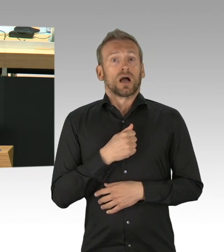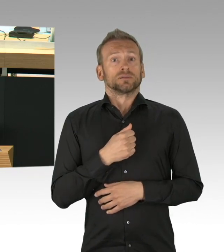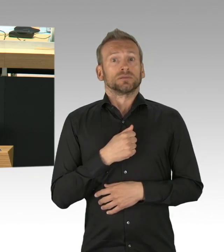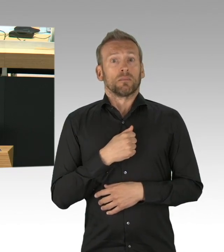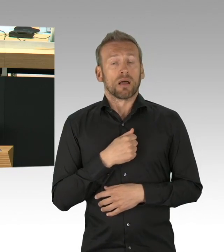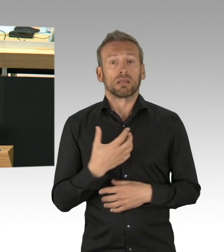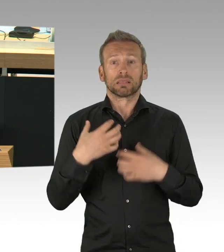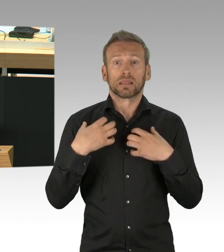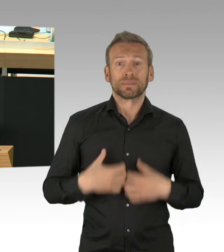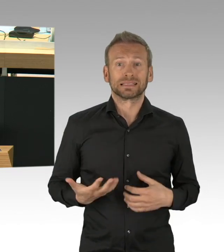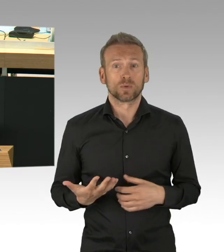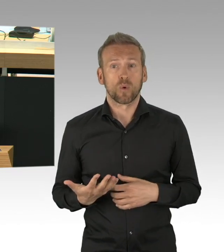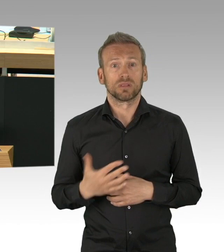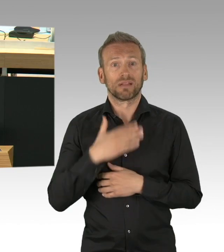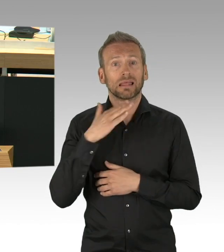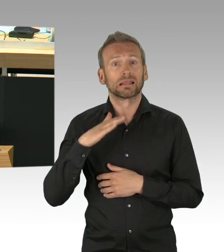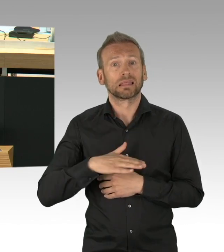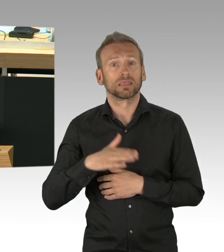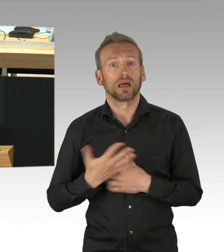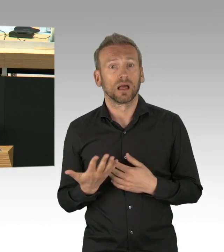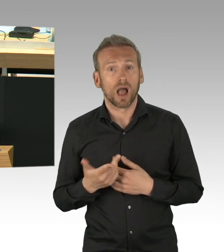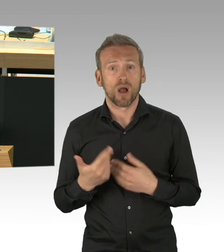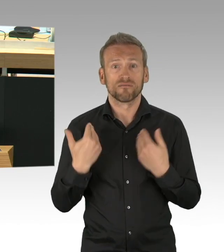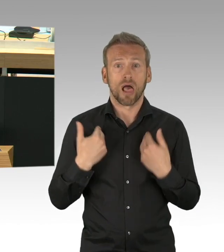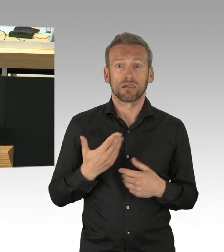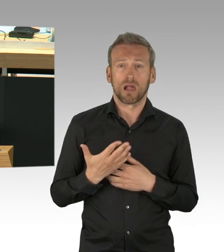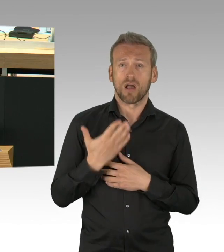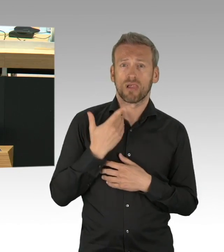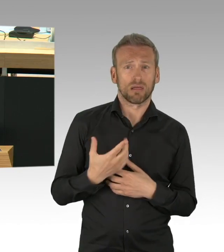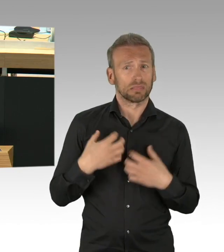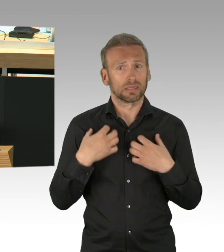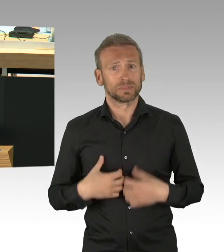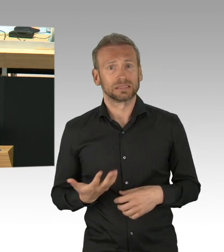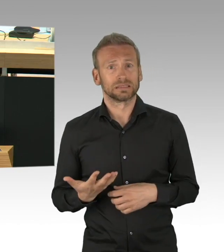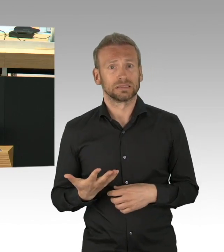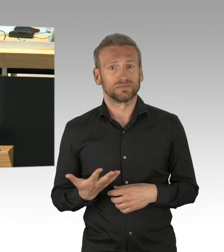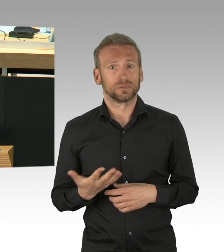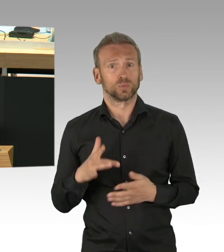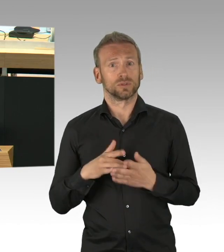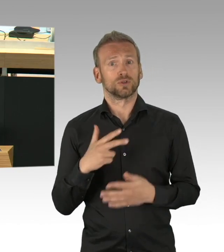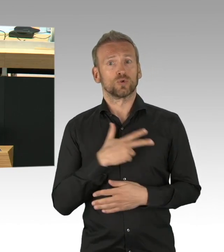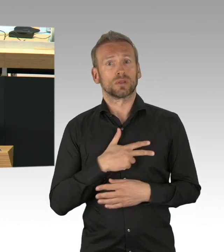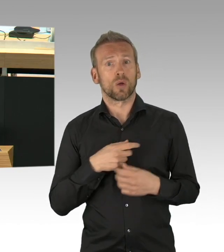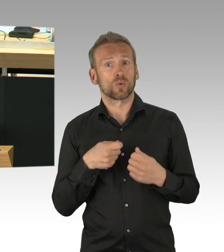verfallen in eine Lethargie der Perspektivlosigkeit, da sie wahrscheinlich die letzten sein werden, die ihrer Tätigkeit wieder nachgehen dürfen.